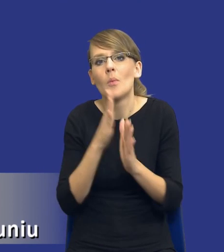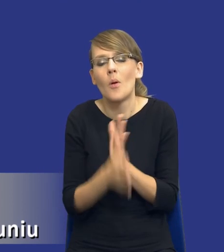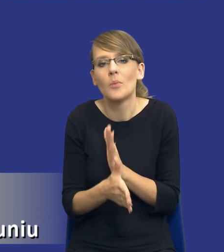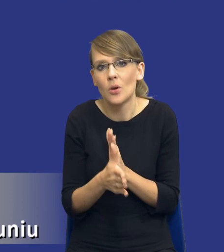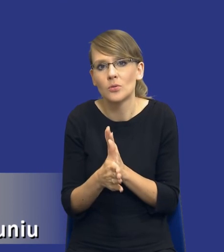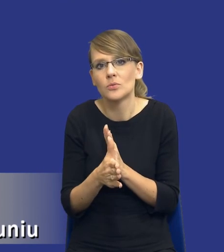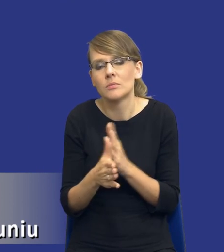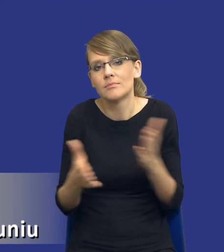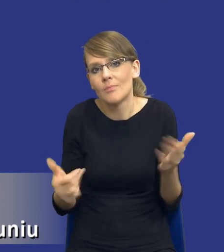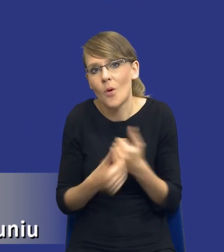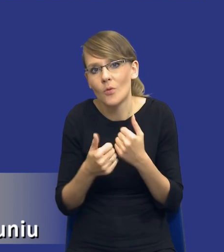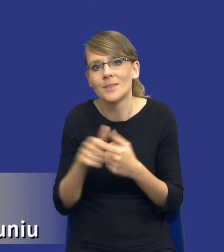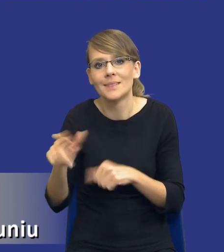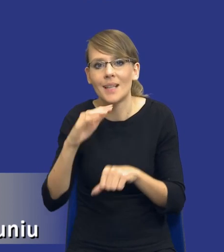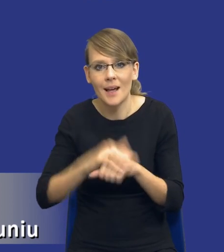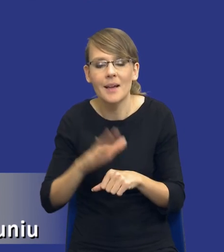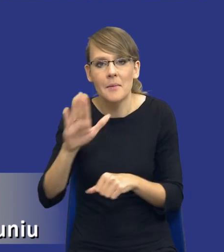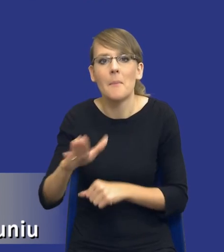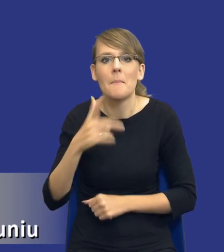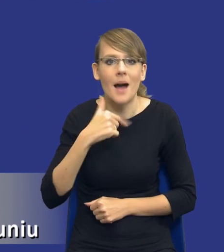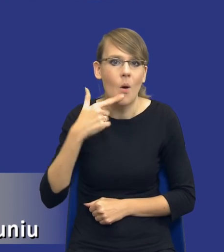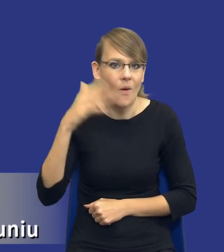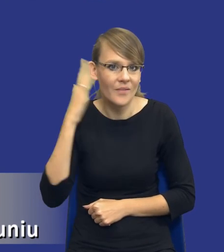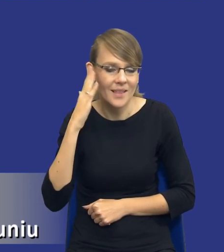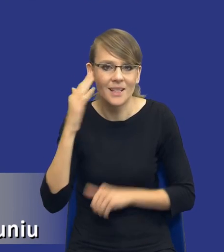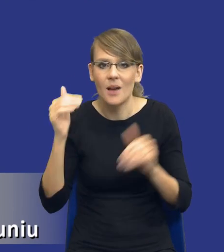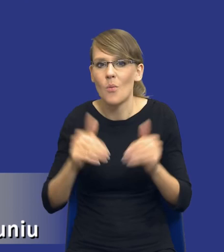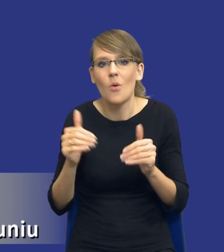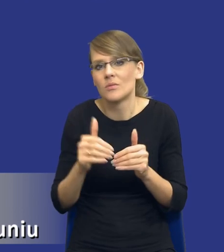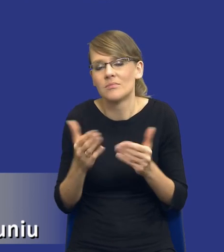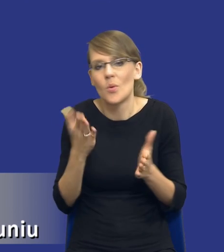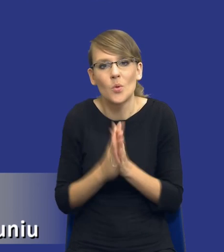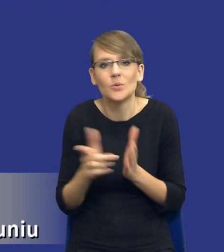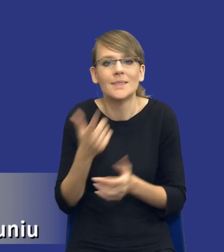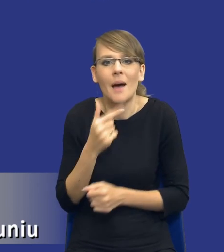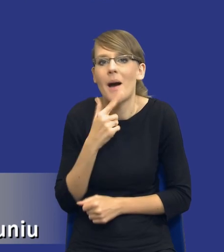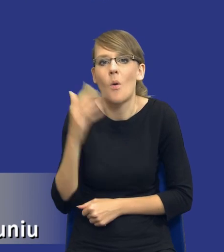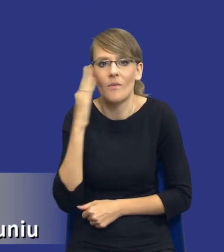że zamawiający posiada małą wiedzę bądź zbyt małą wiedzę na temat rynku właściwego